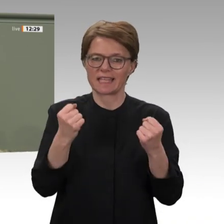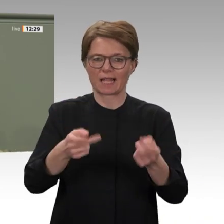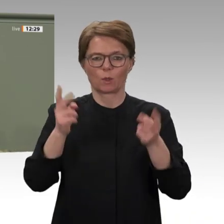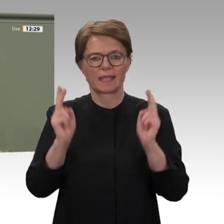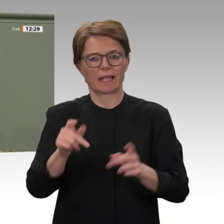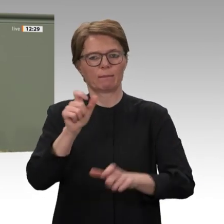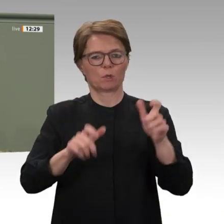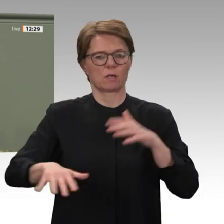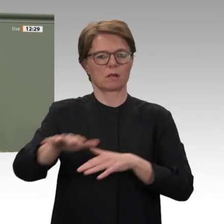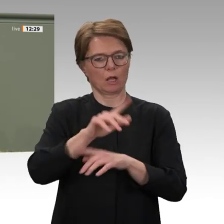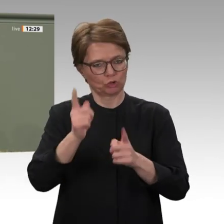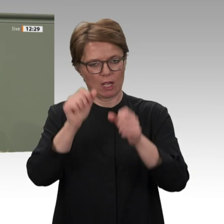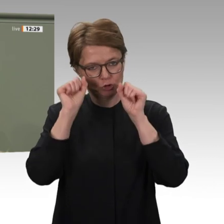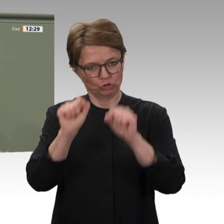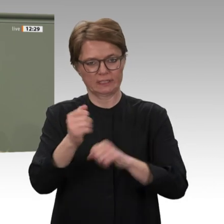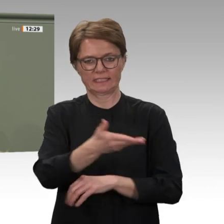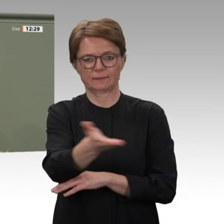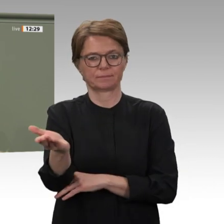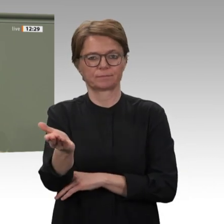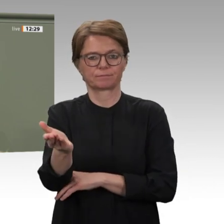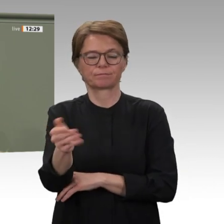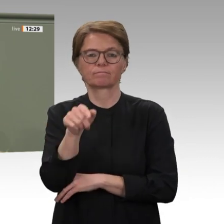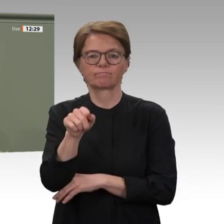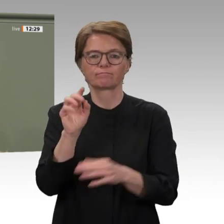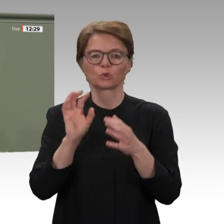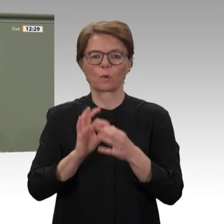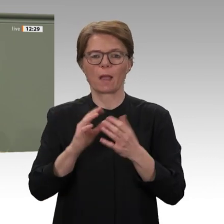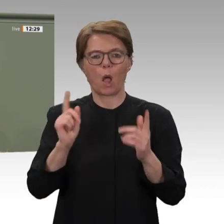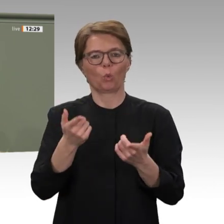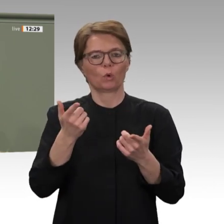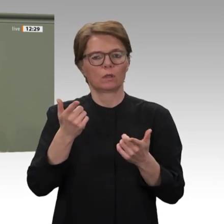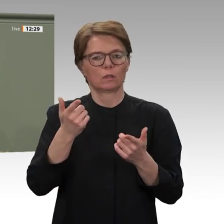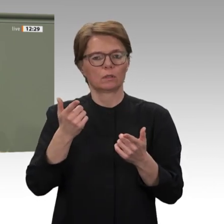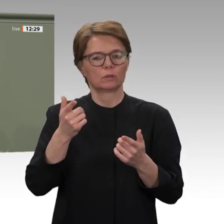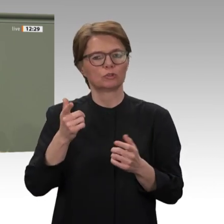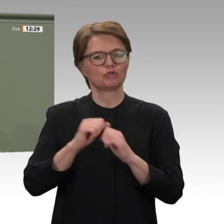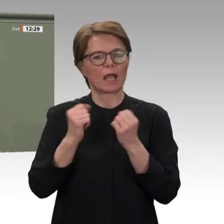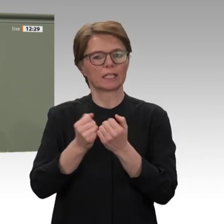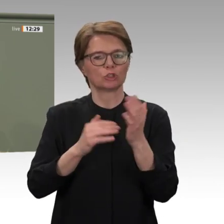Bundestag die Beziehungen zum Sudan abgebrochen. Das war angesichts der verheerenden Menschenrechtsverletzungen